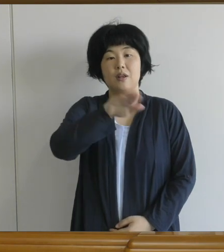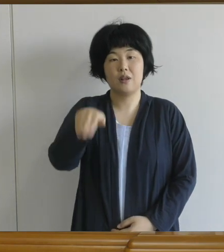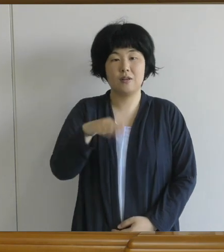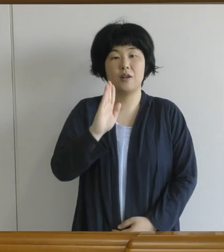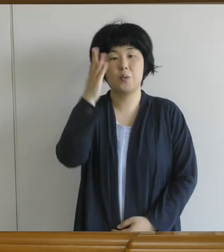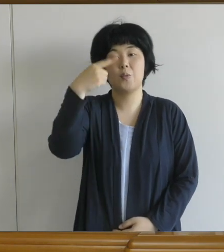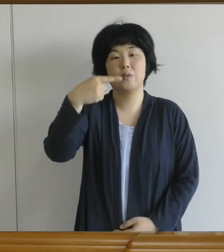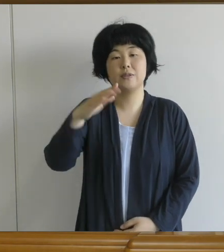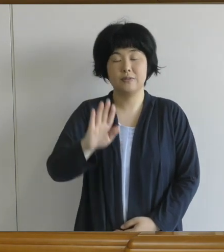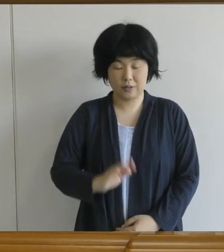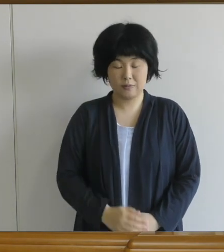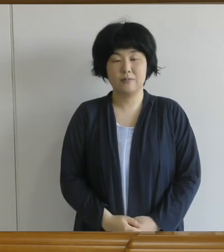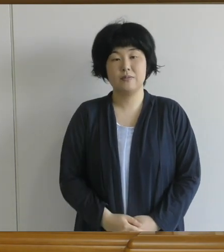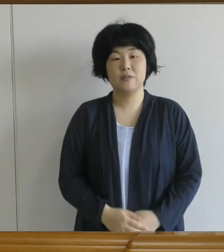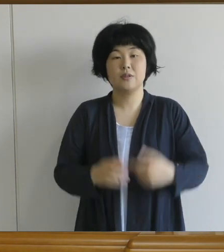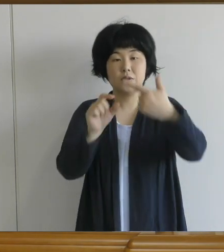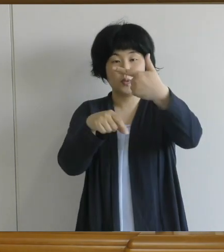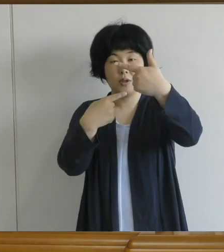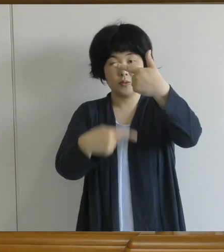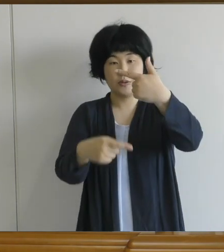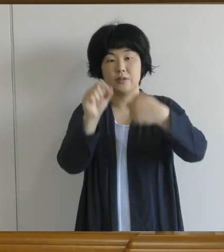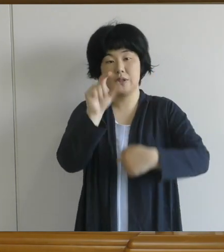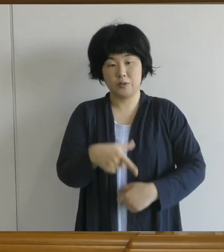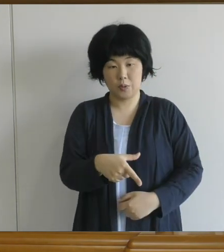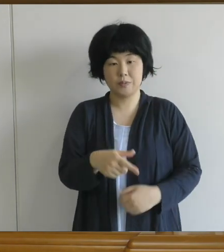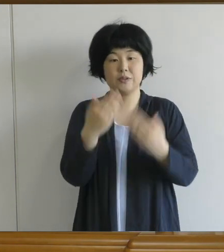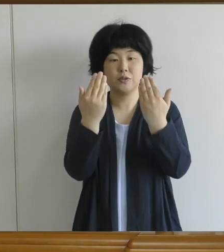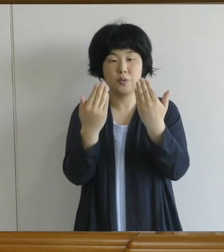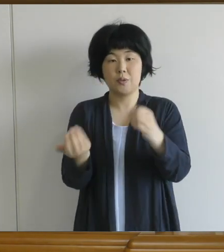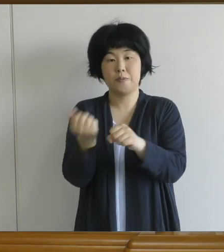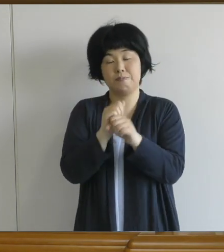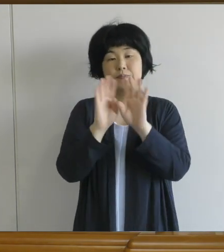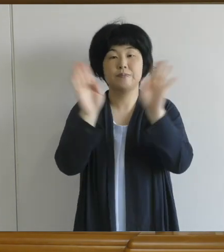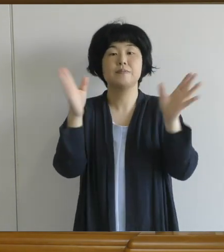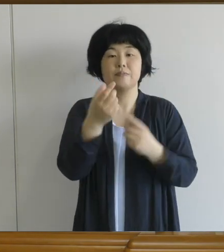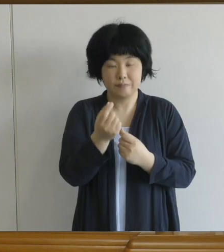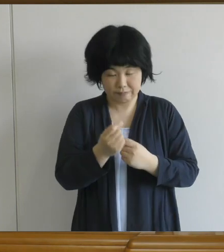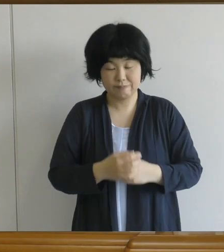6月1日月曜日、いよいよ授業が正式に始まりました。